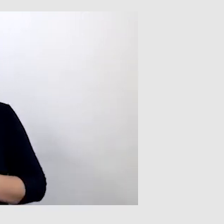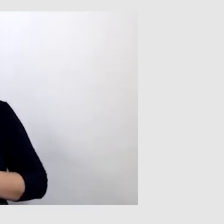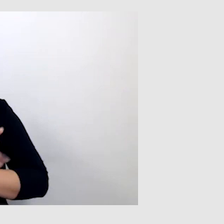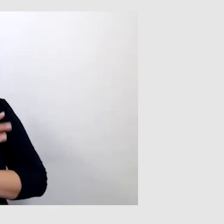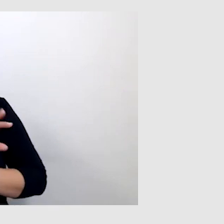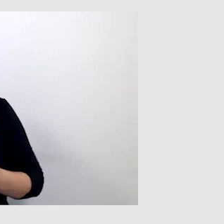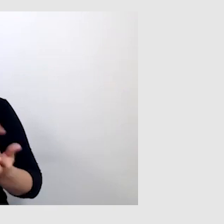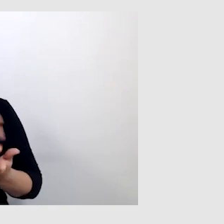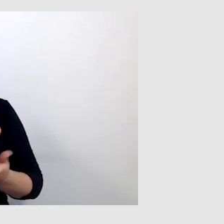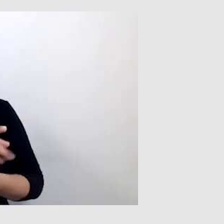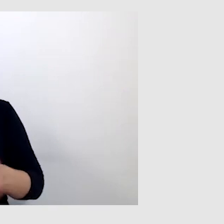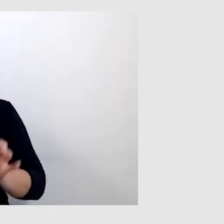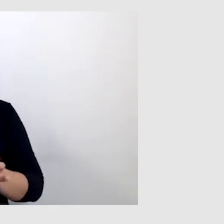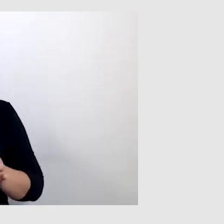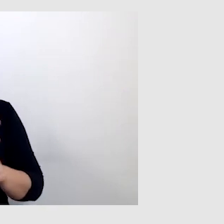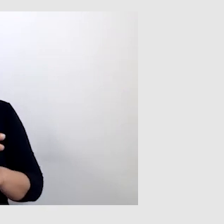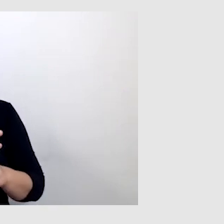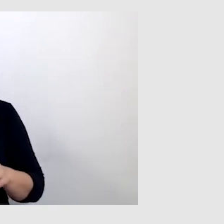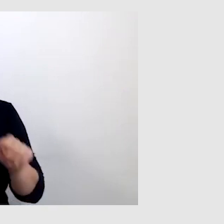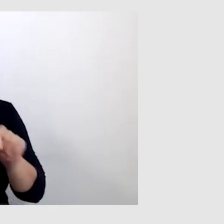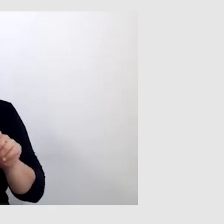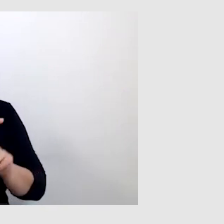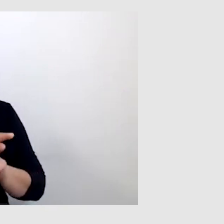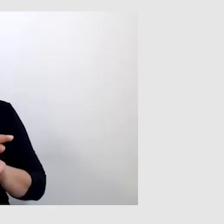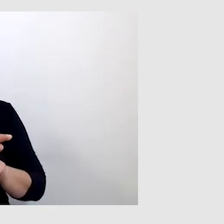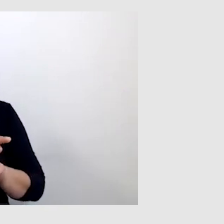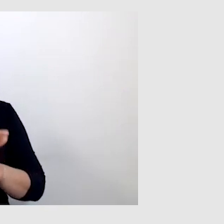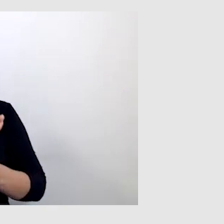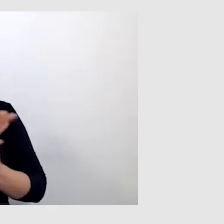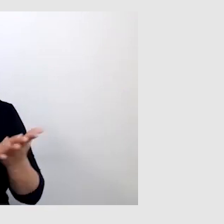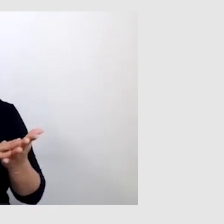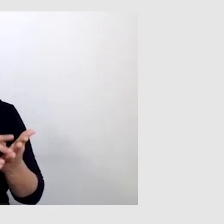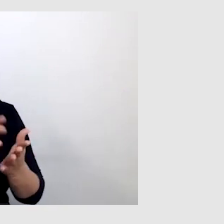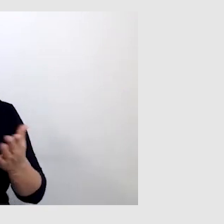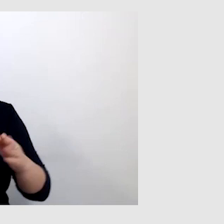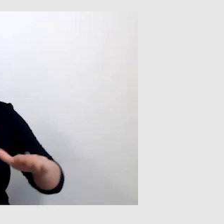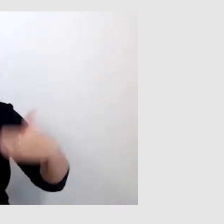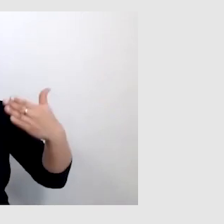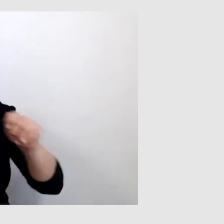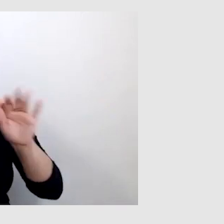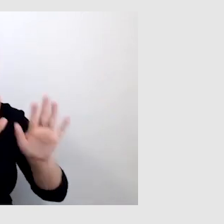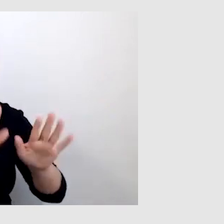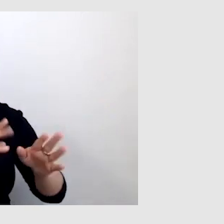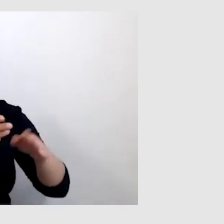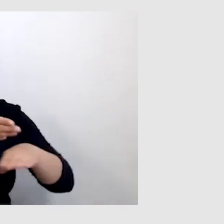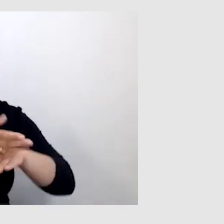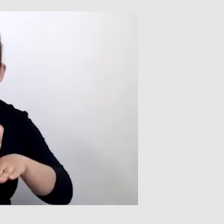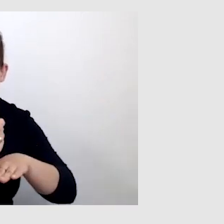że muszą być dobrze zweryfikowane, sprawdzone teksty, które mają być wyświetlane. To jest bardzo dobre rozwiązanie.